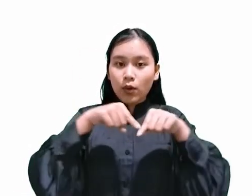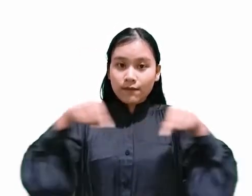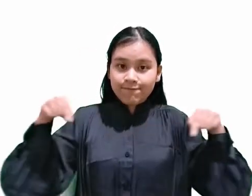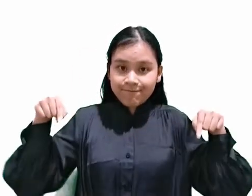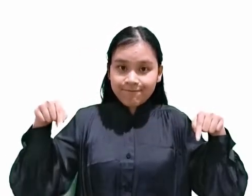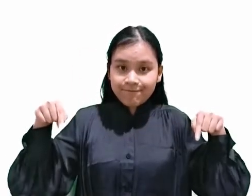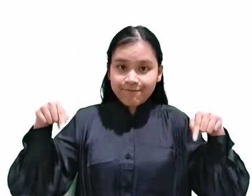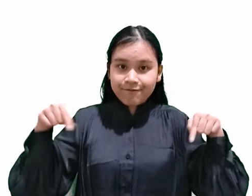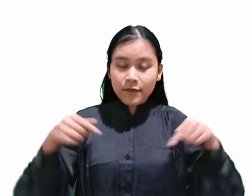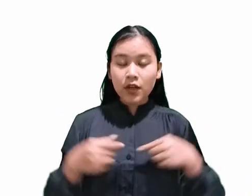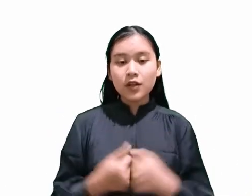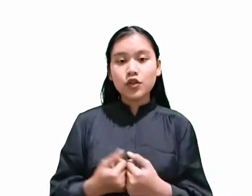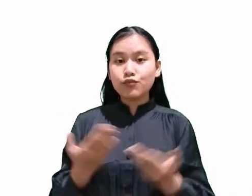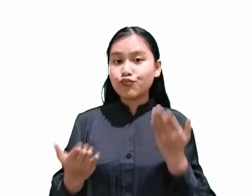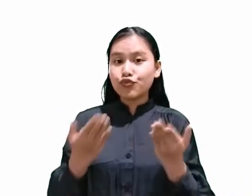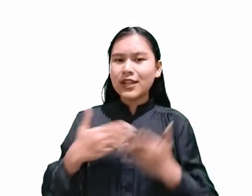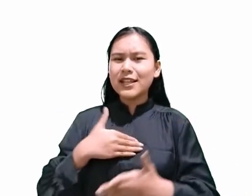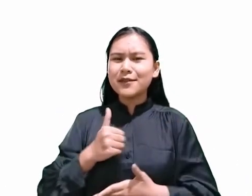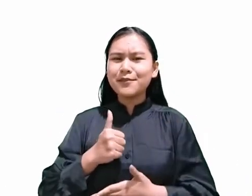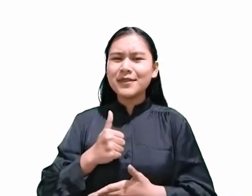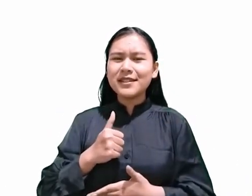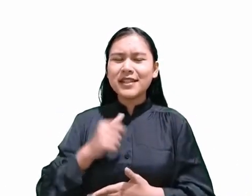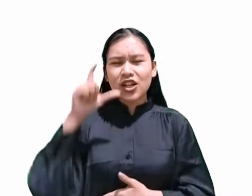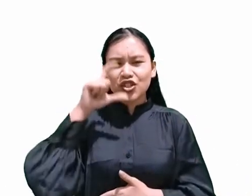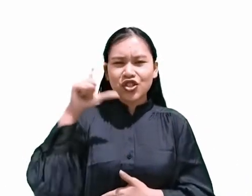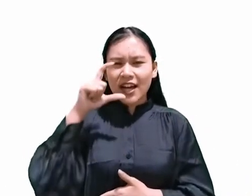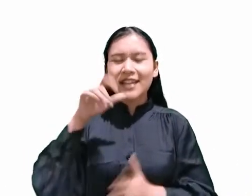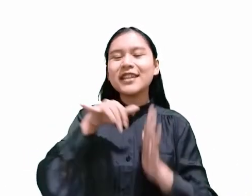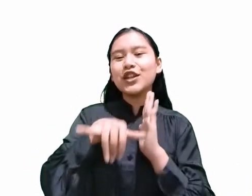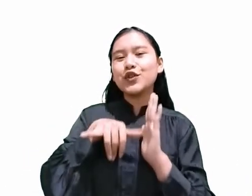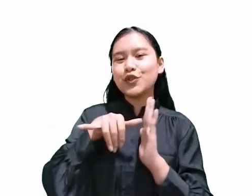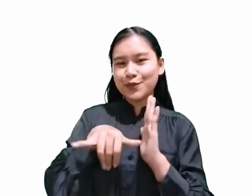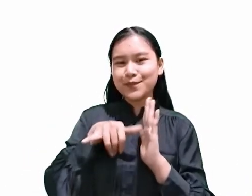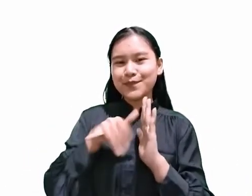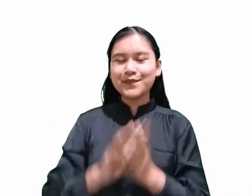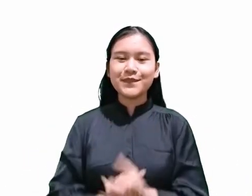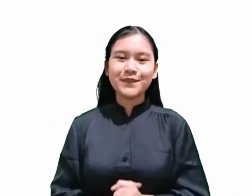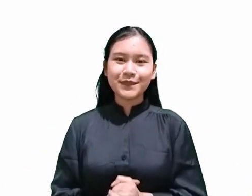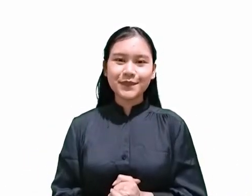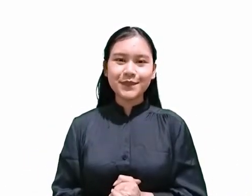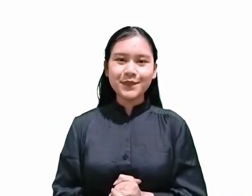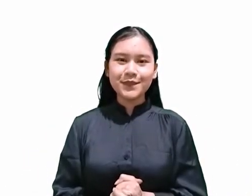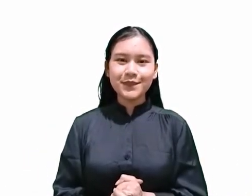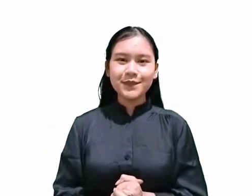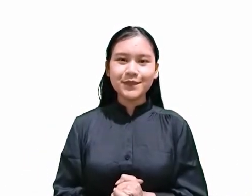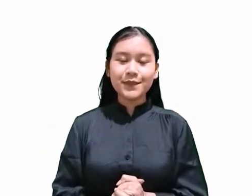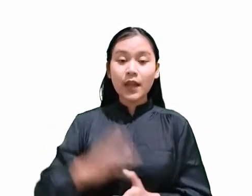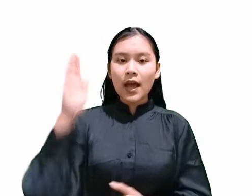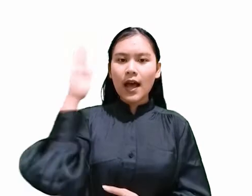Atau kalian bisa cari di chanel YouTube kami Nah, hari ini saya akan menjelaskan